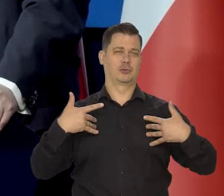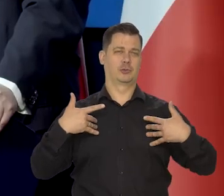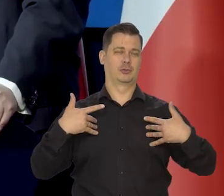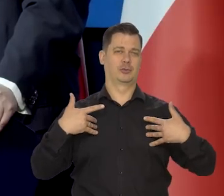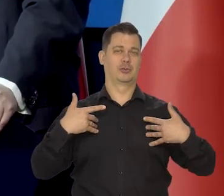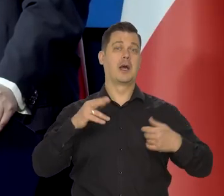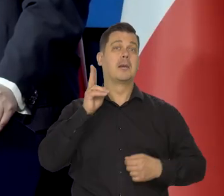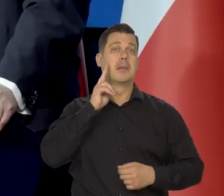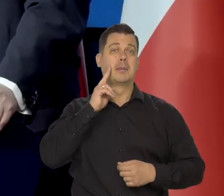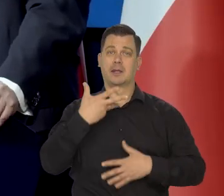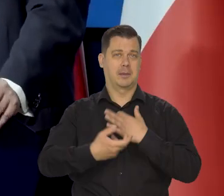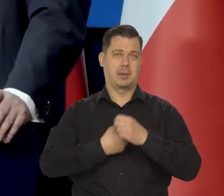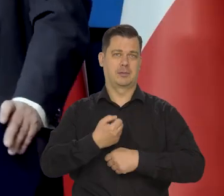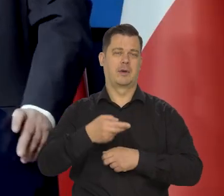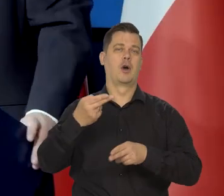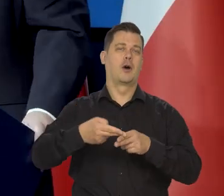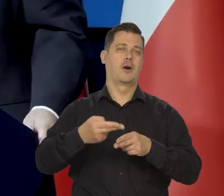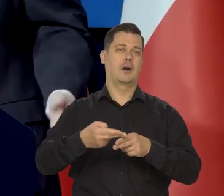mama nie pracowałoby była chora była nas czwórka